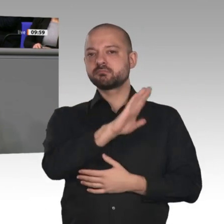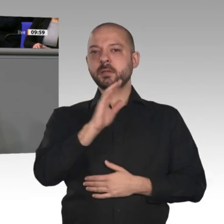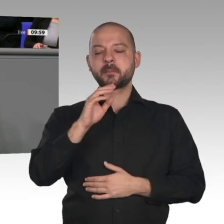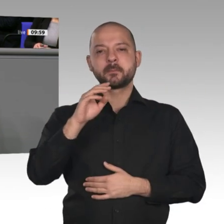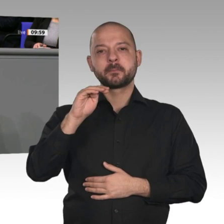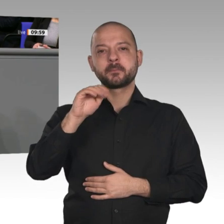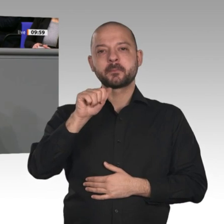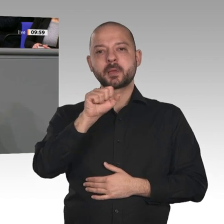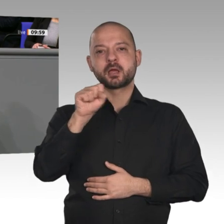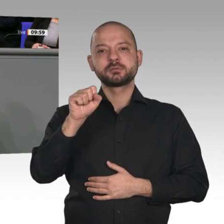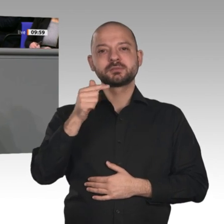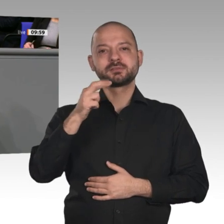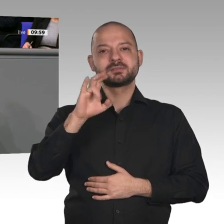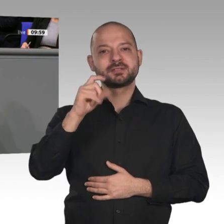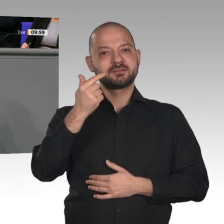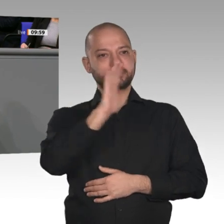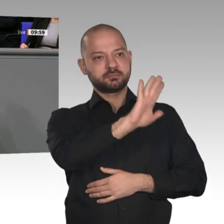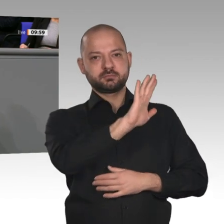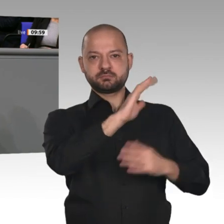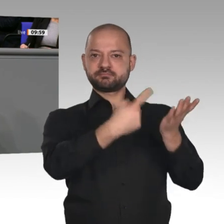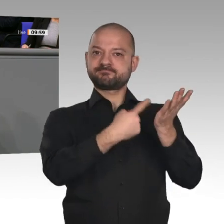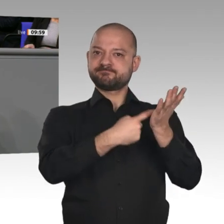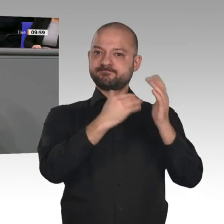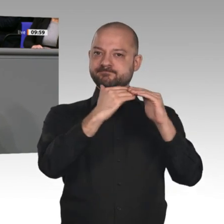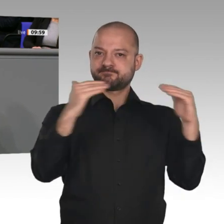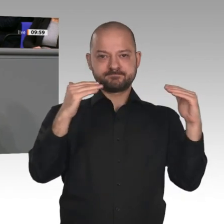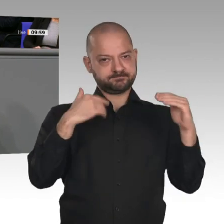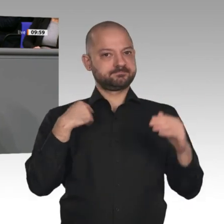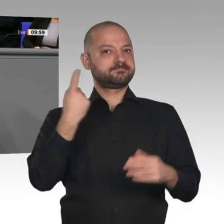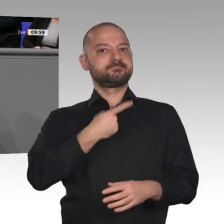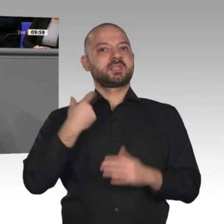dieses Jahr Richtung 55 Prozent gehen. Das heißt, wir haben solide gewirtschaftet,